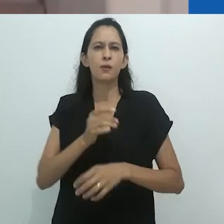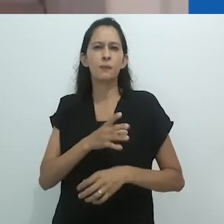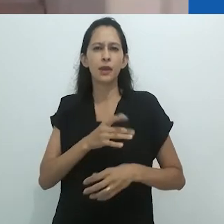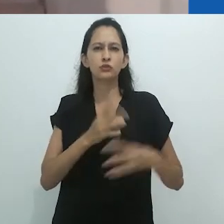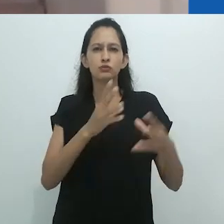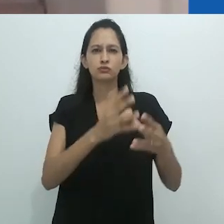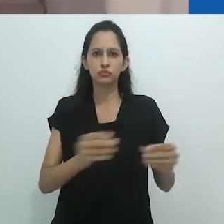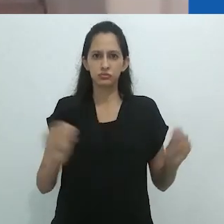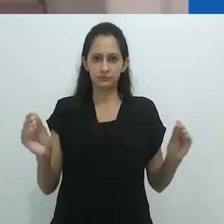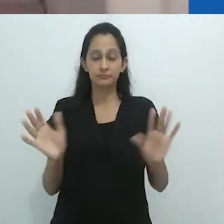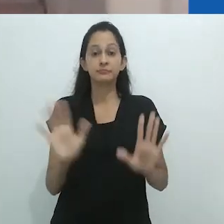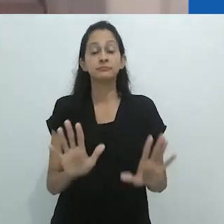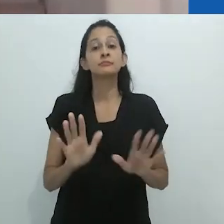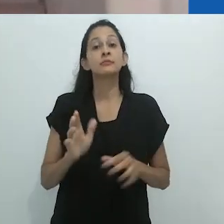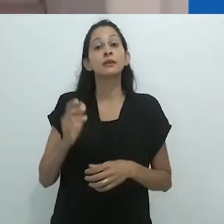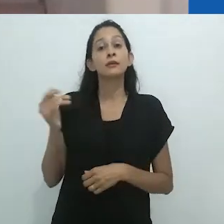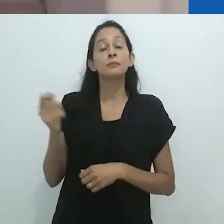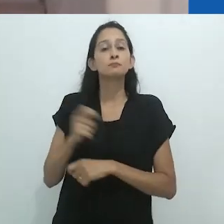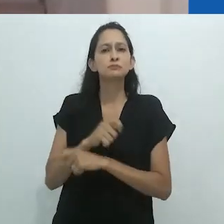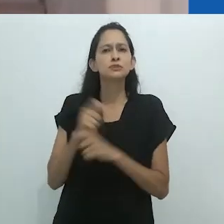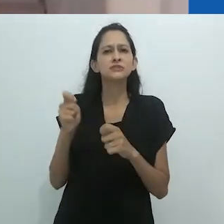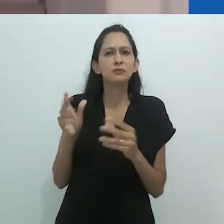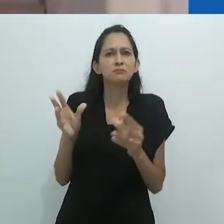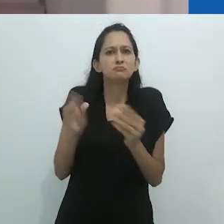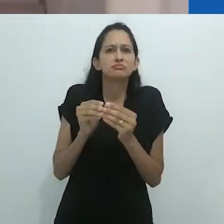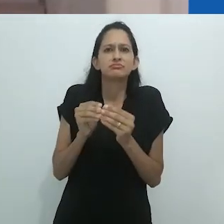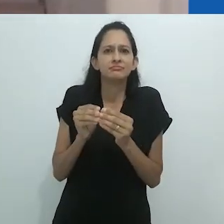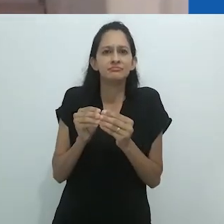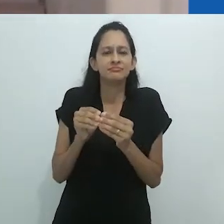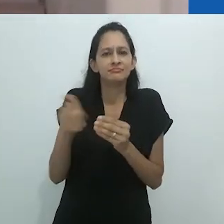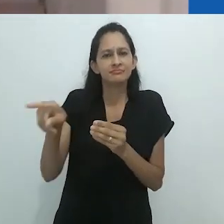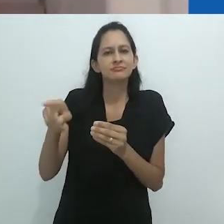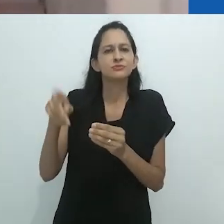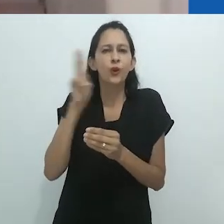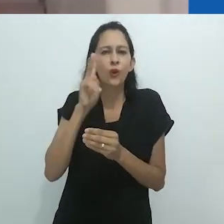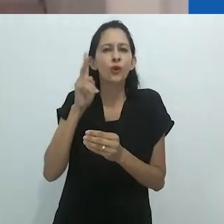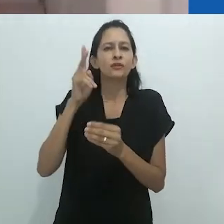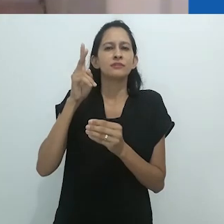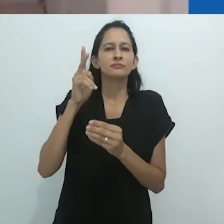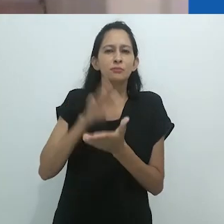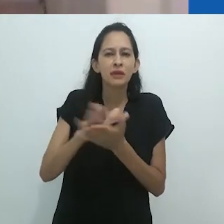mas chamo atenção para a presença constante de reflexões sobre a escrita etnográfica